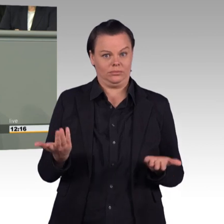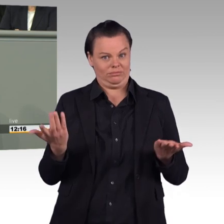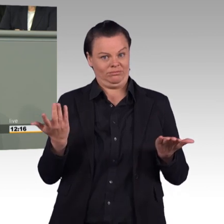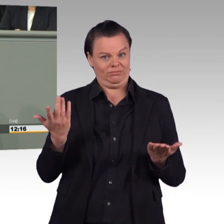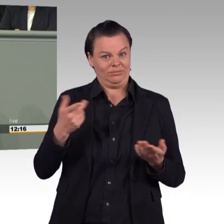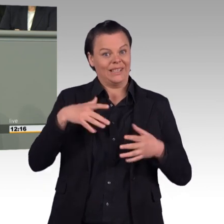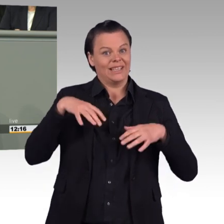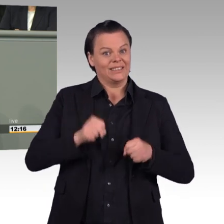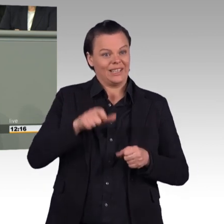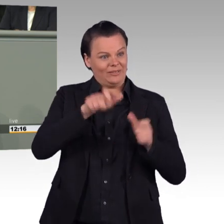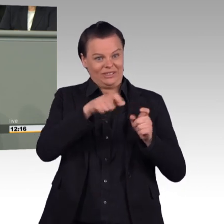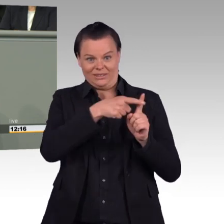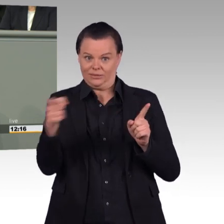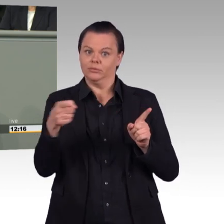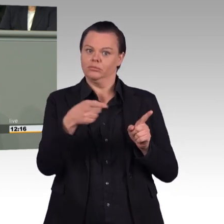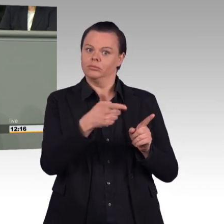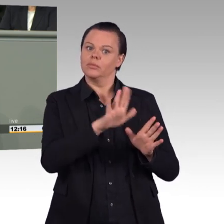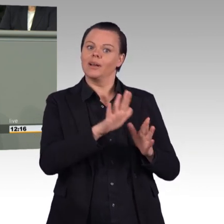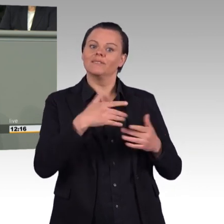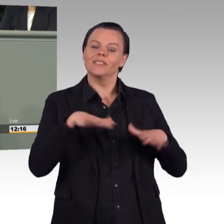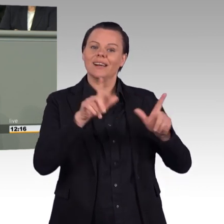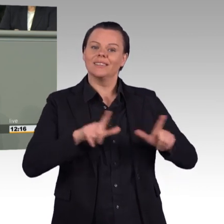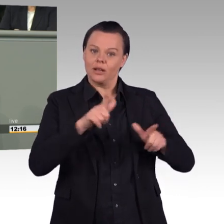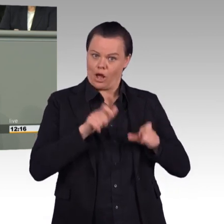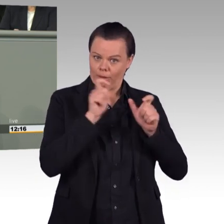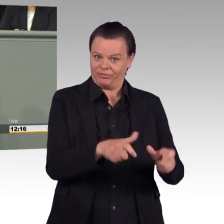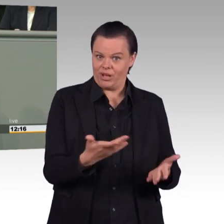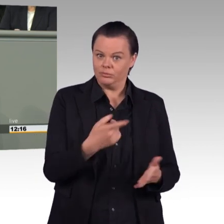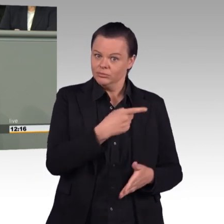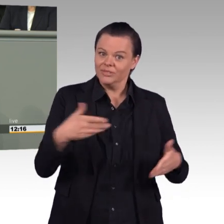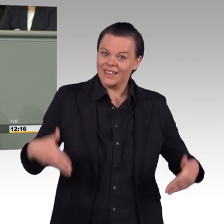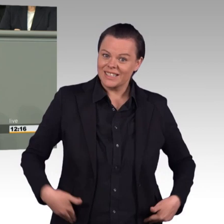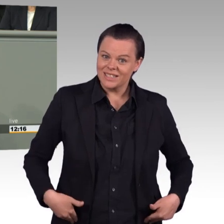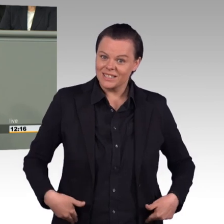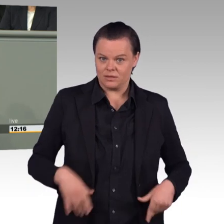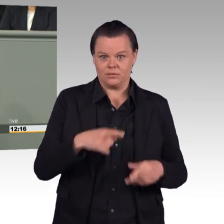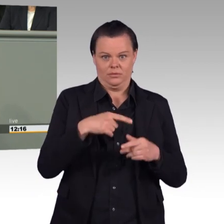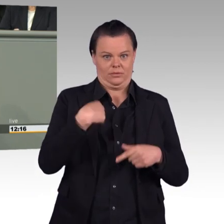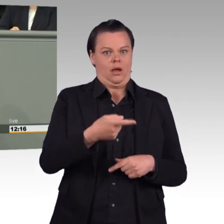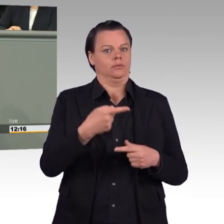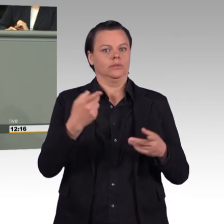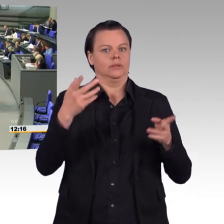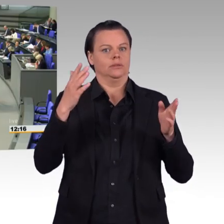bei der Behandlungsdauer von Angehörigen einsatzgeschädigter Soldatinnen und Soldaten? (Beifall)